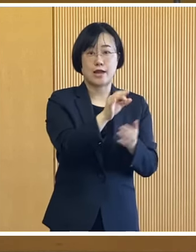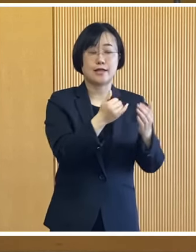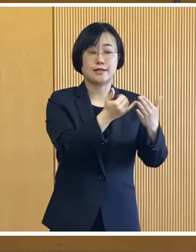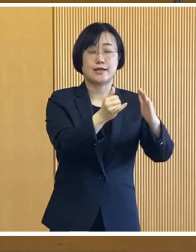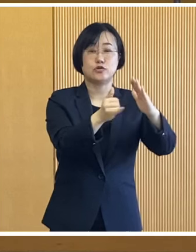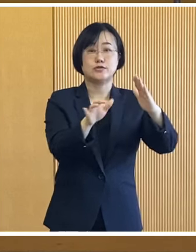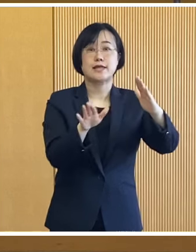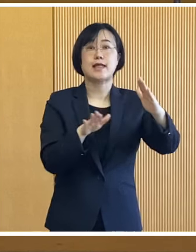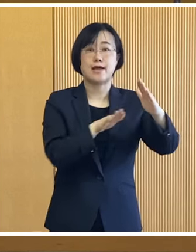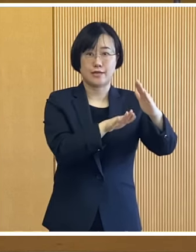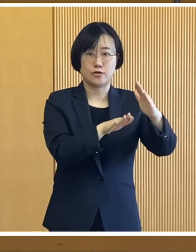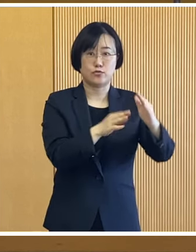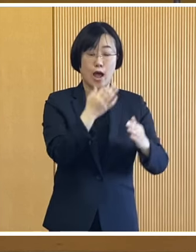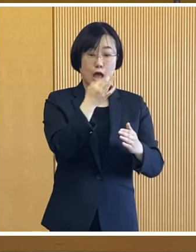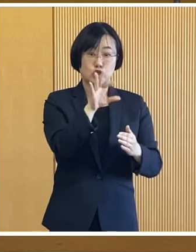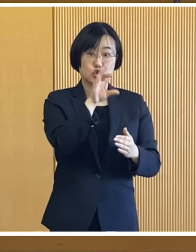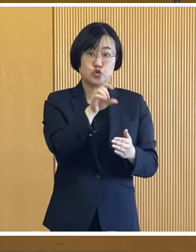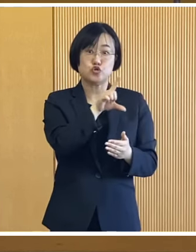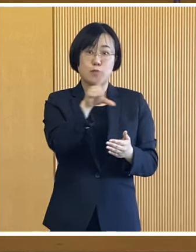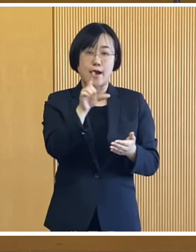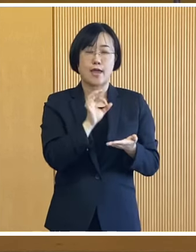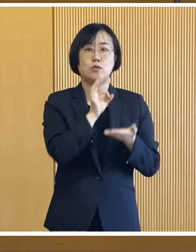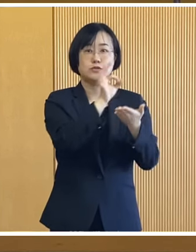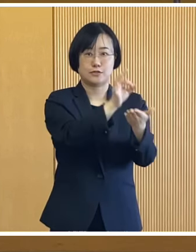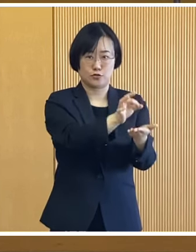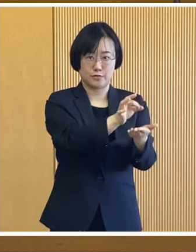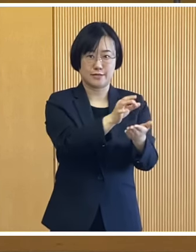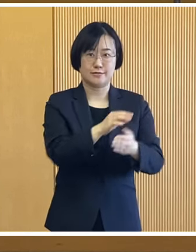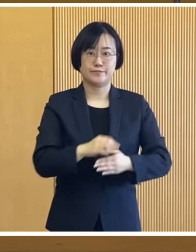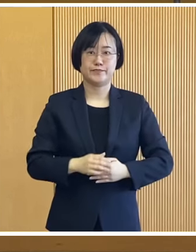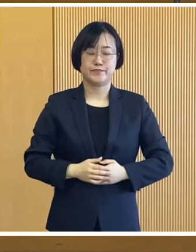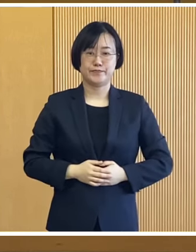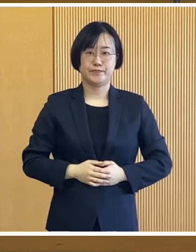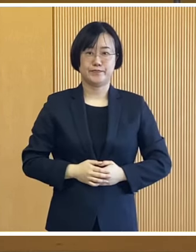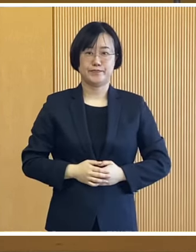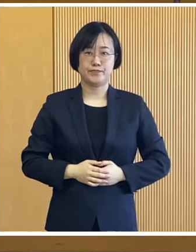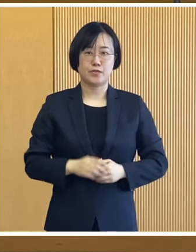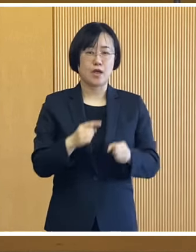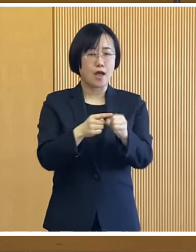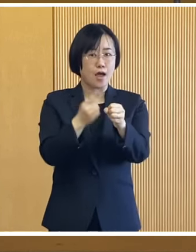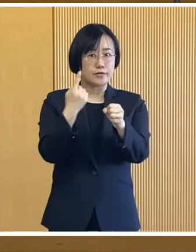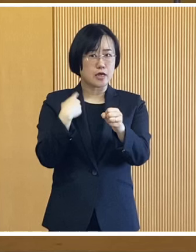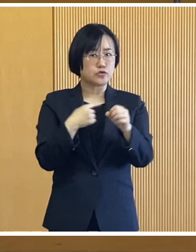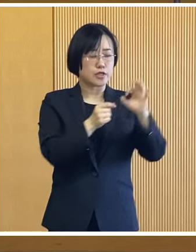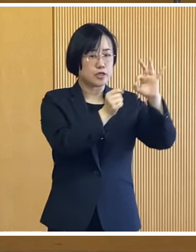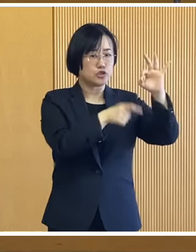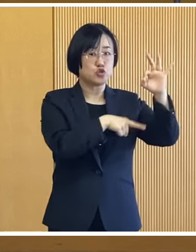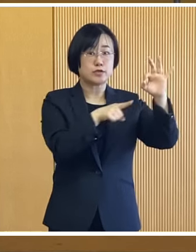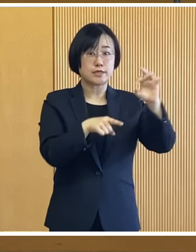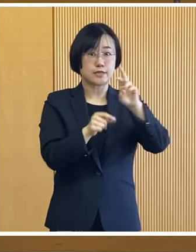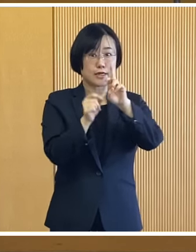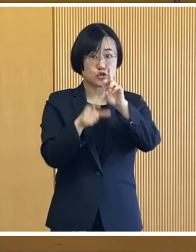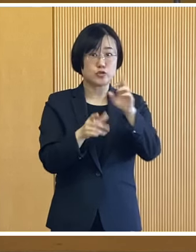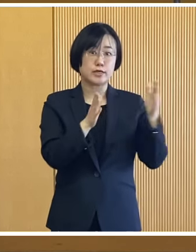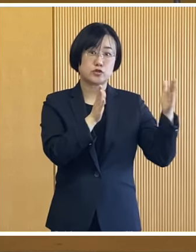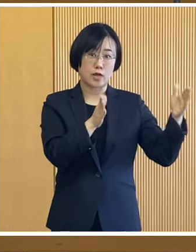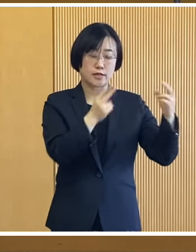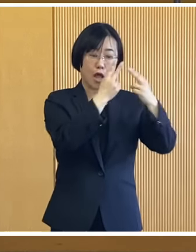1世帯あたり10万円を支給いたします 昨年10月から12月にかけて